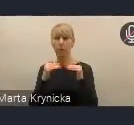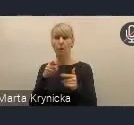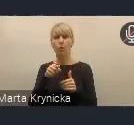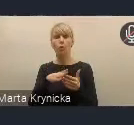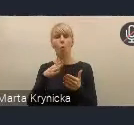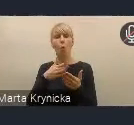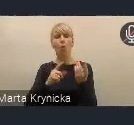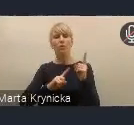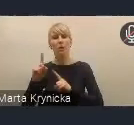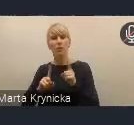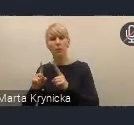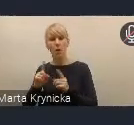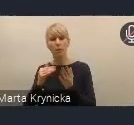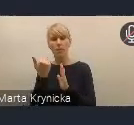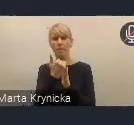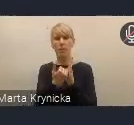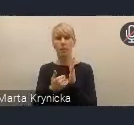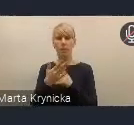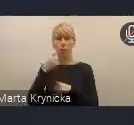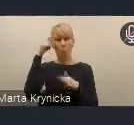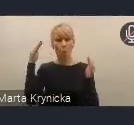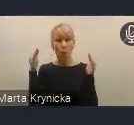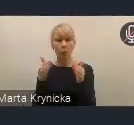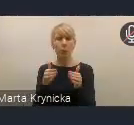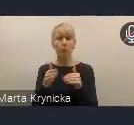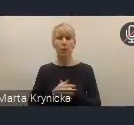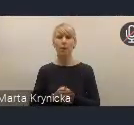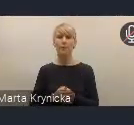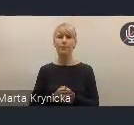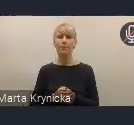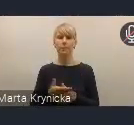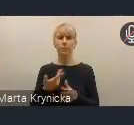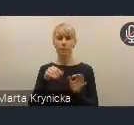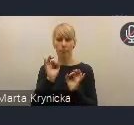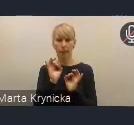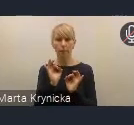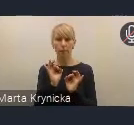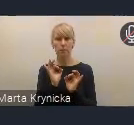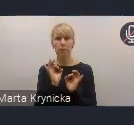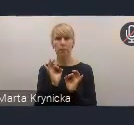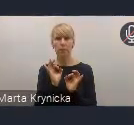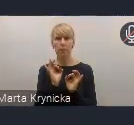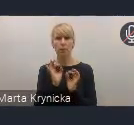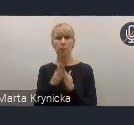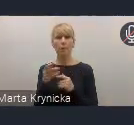takim biurokratycznym, a raczej koncentracja na wypracowaniu tej dobrej współpracy